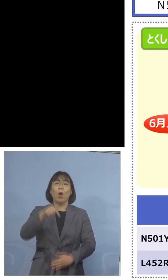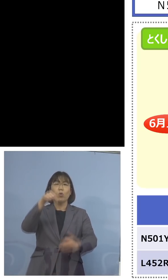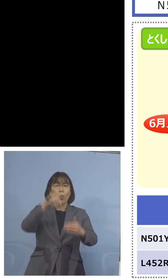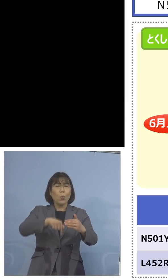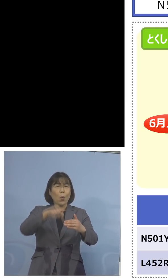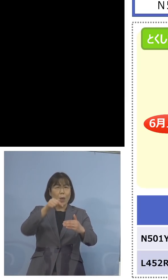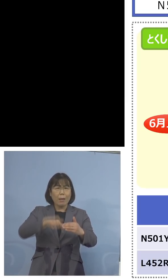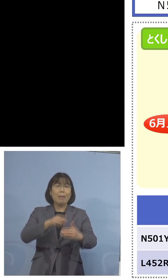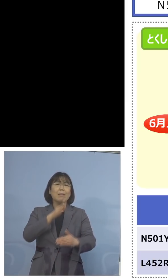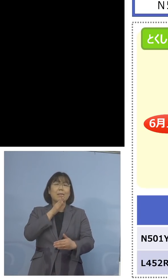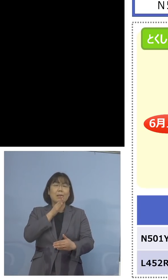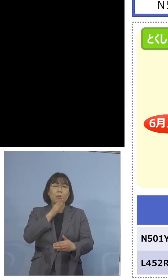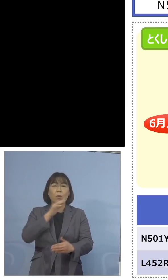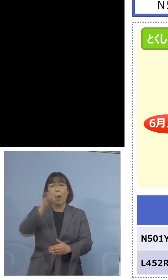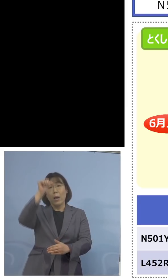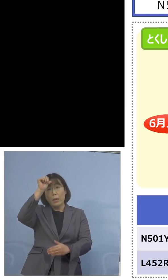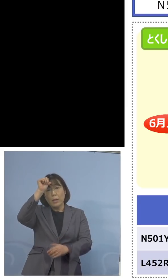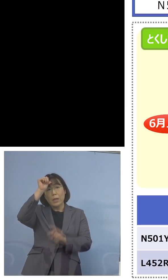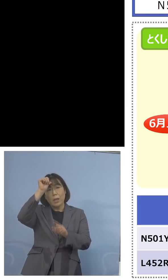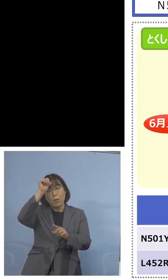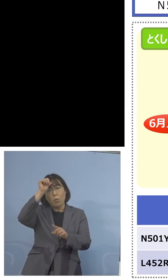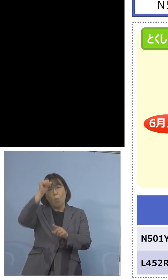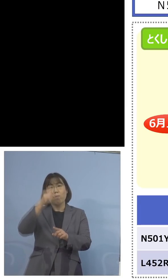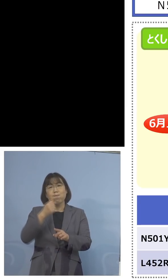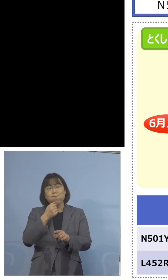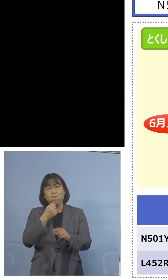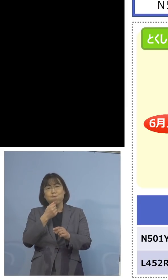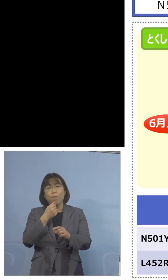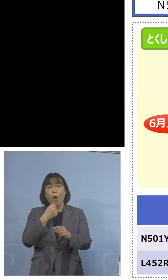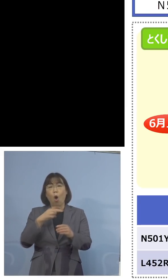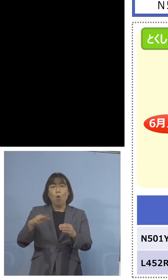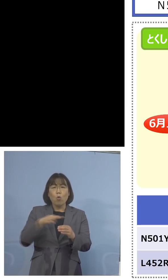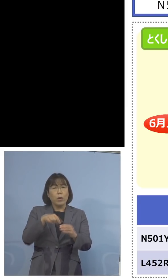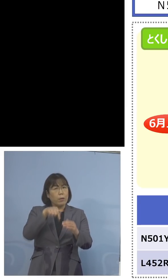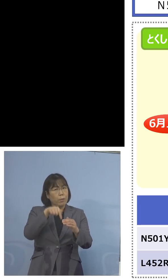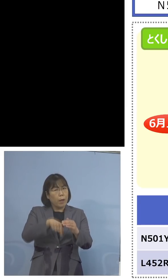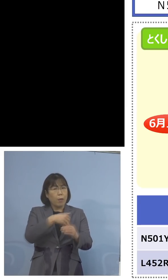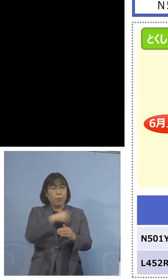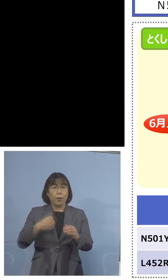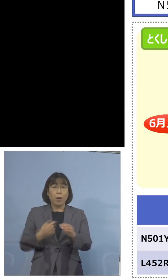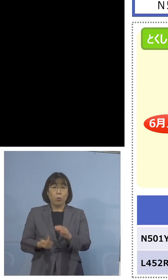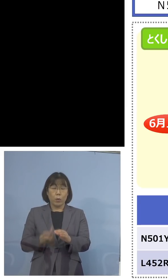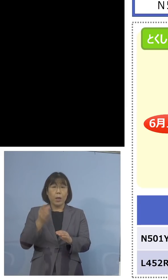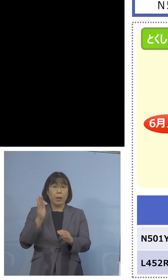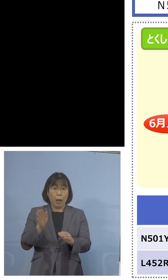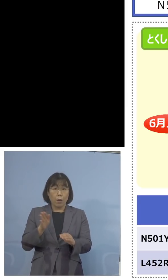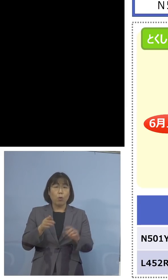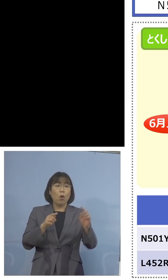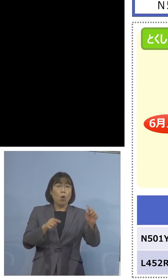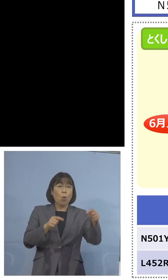実はインド株、これが入っている 可能性が出てくると、つまりL452Rの